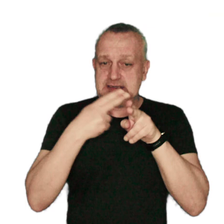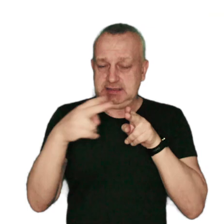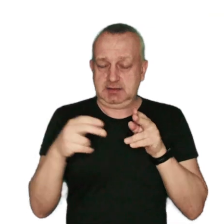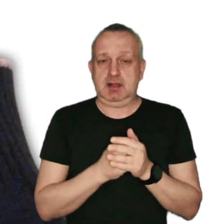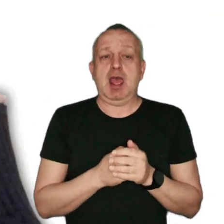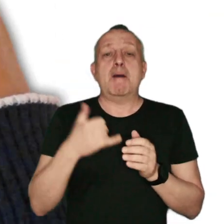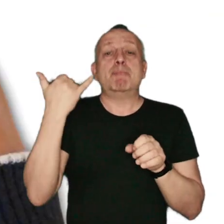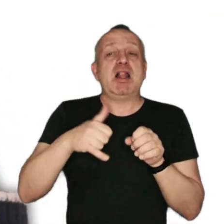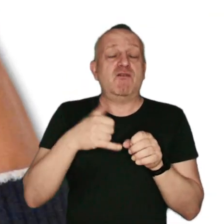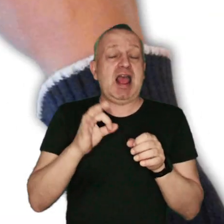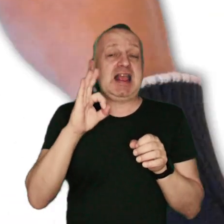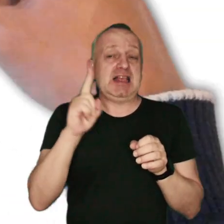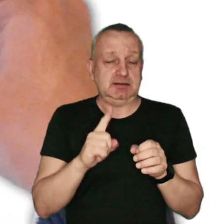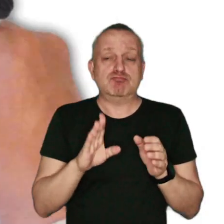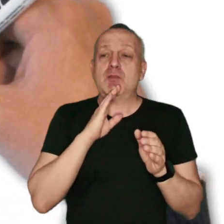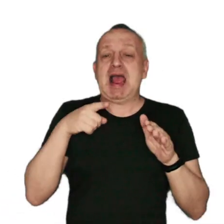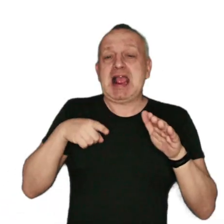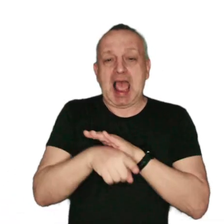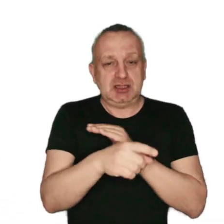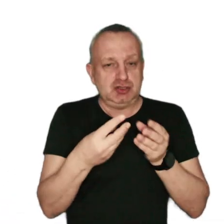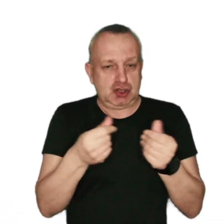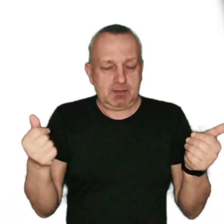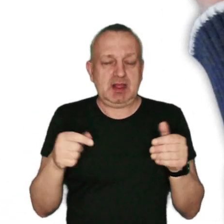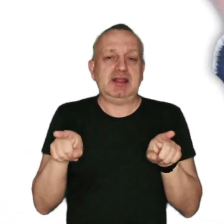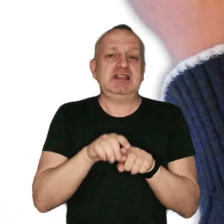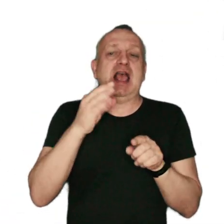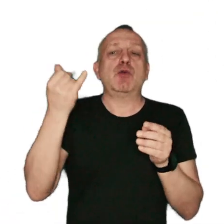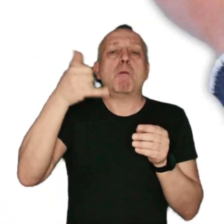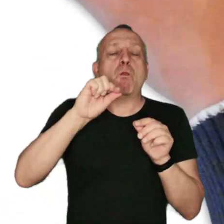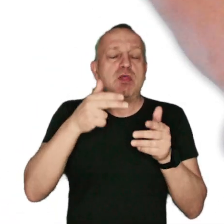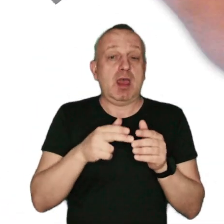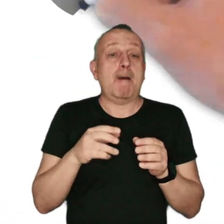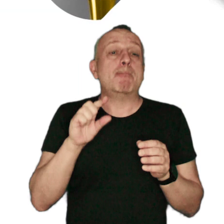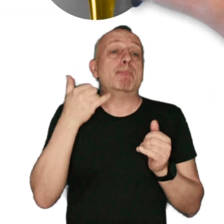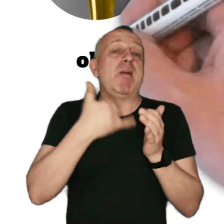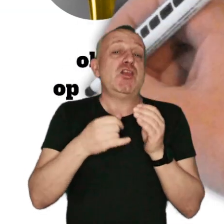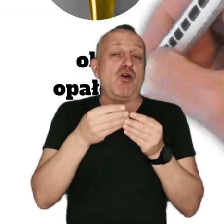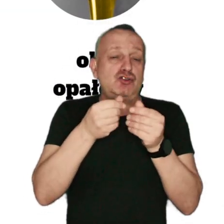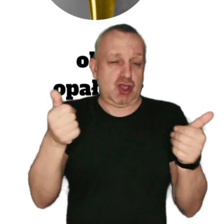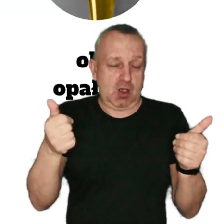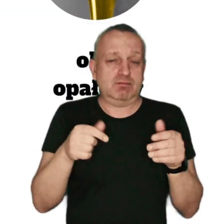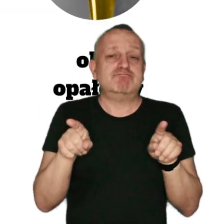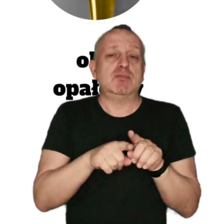paliwa gazowe takie jak: gaz ziemny oraz gaz płynny, paliwa ciekłe jak: m.in. olej opałowy.